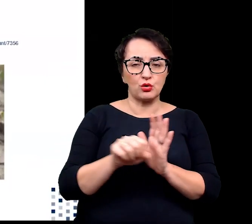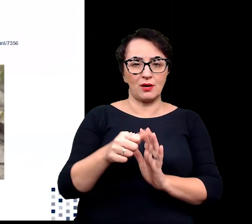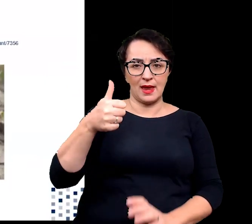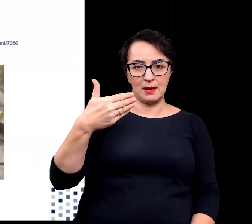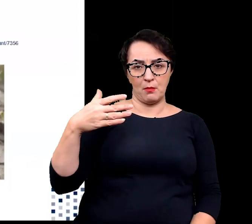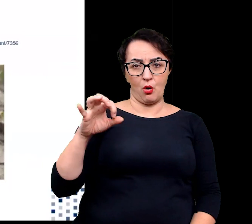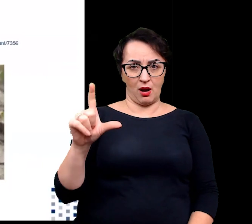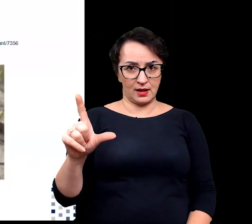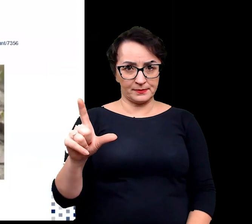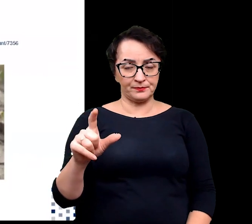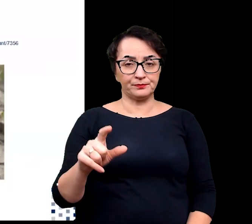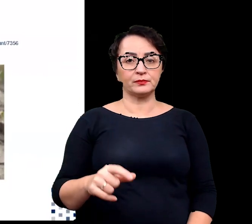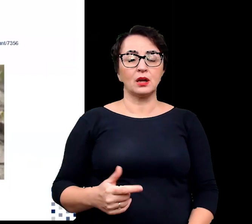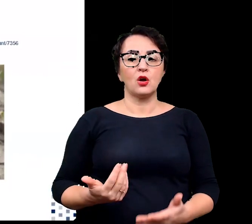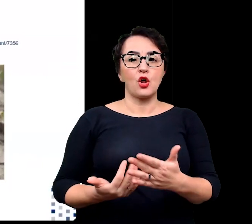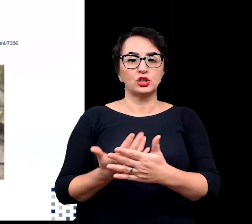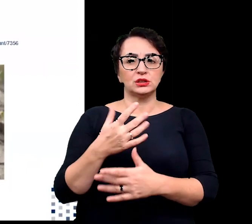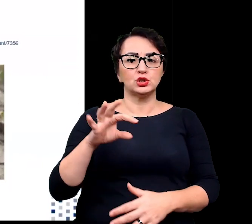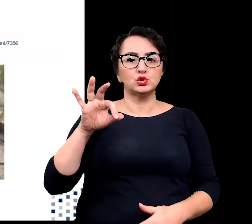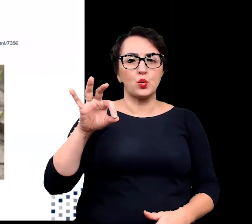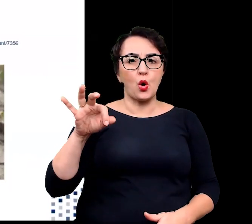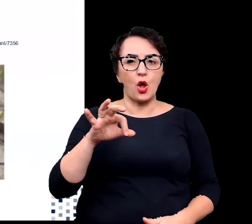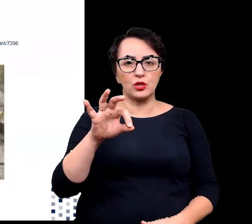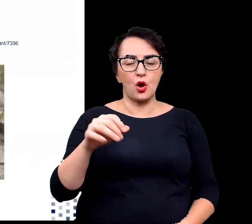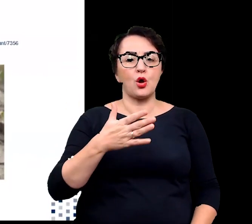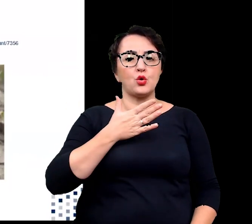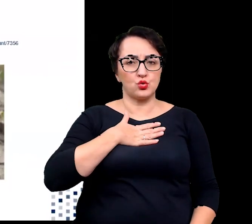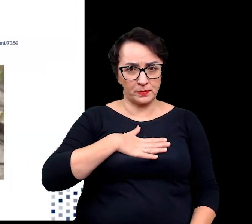Rośliny słonolubne, bo tak inaczej możemy je nazywać,